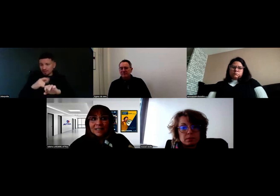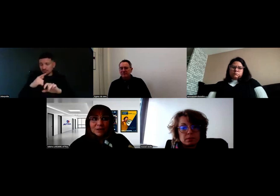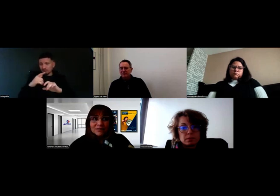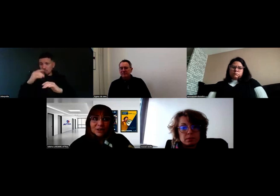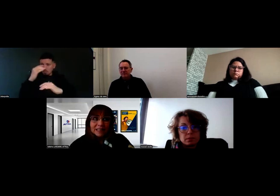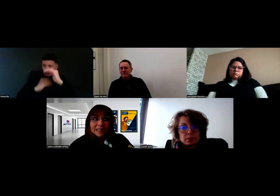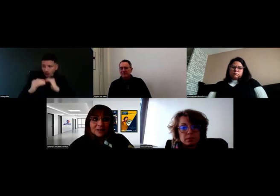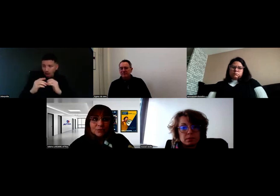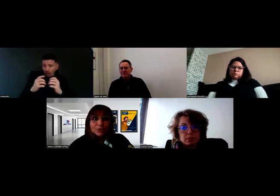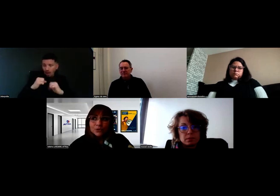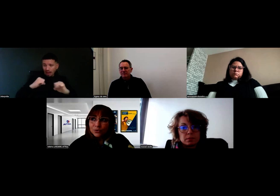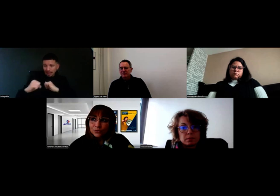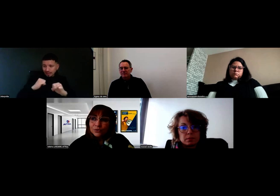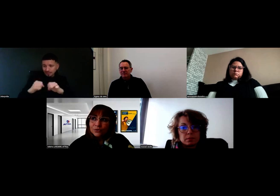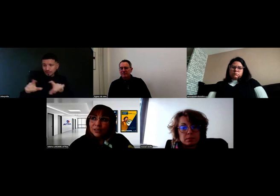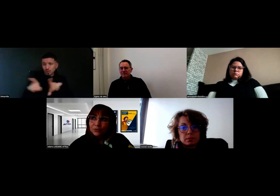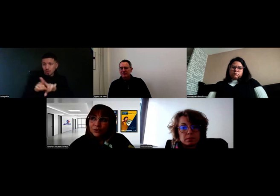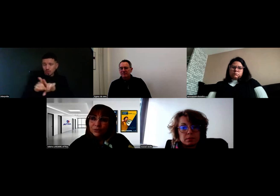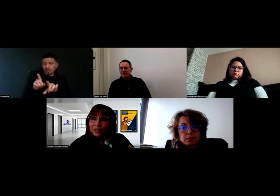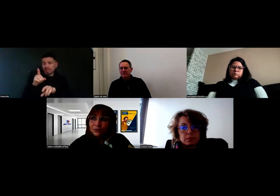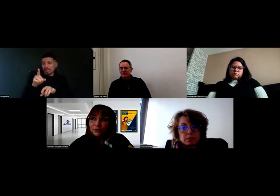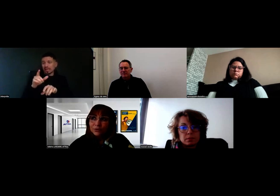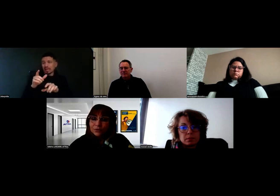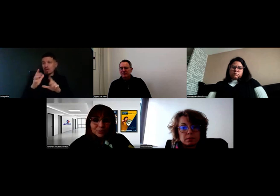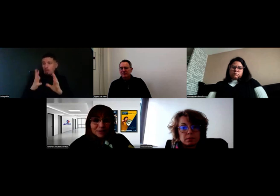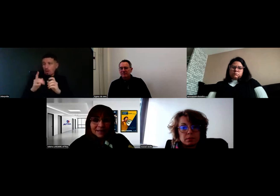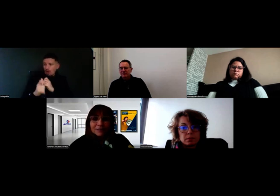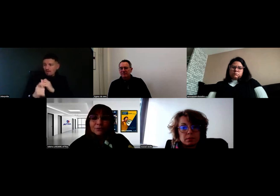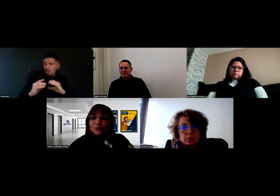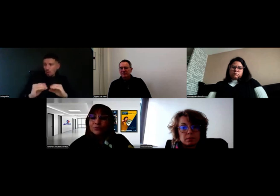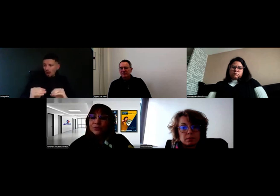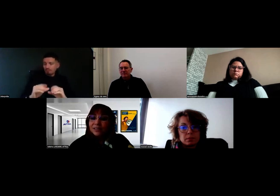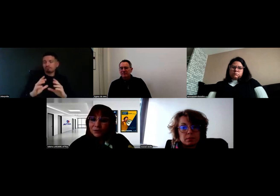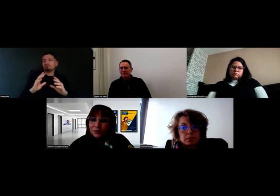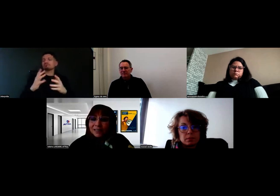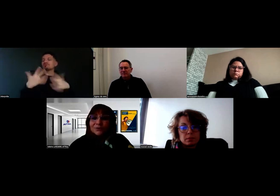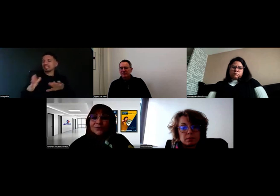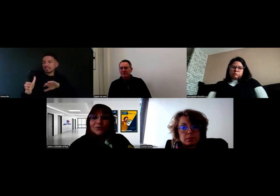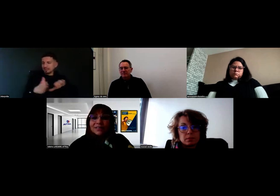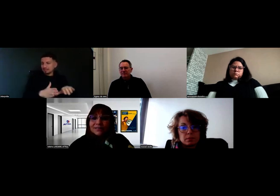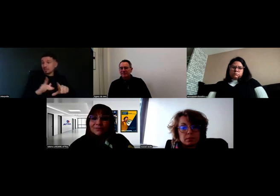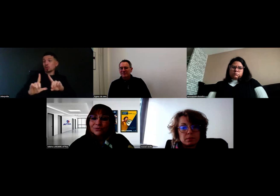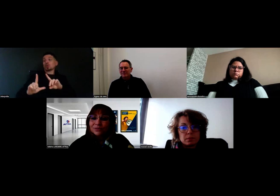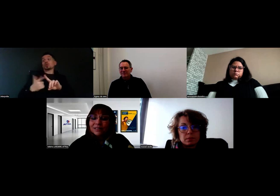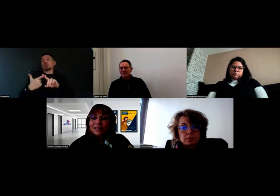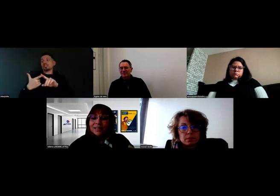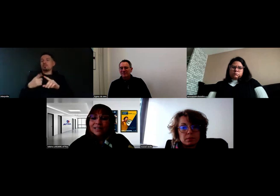On a organisé une seconde réunion quelque temps plus tard, quand tout le monde était OK pour se lancer dans l'aventure,